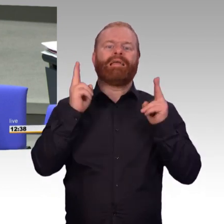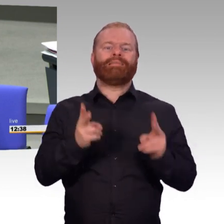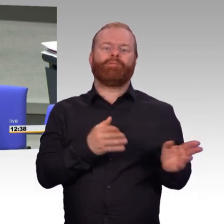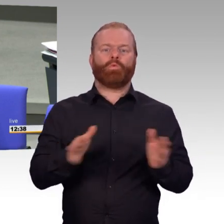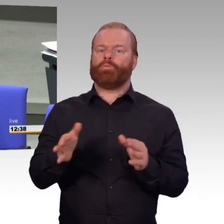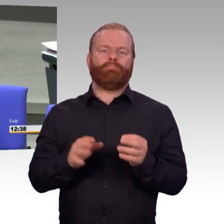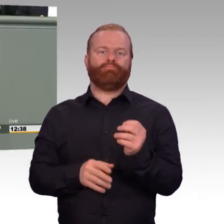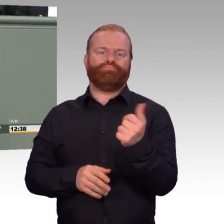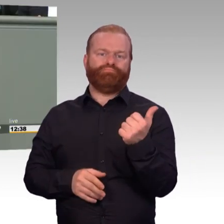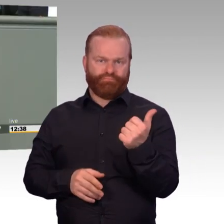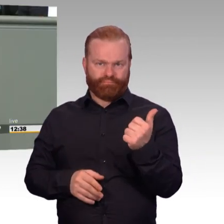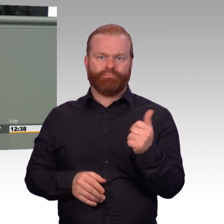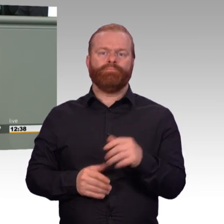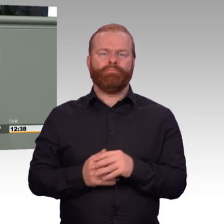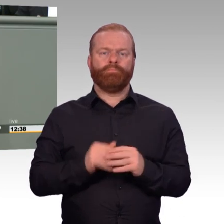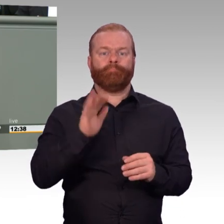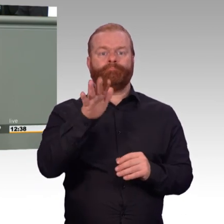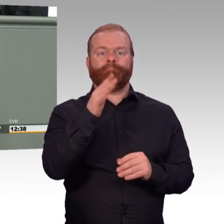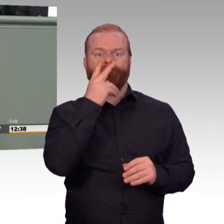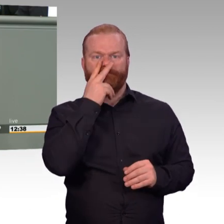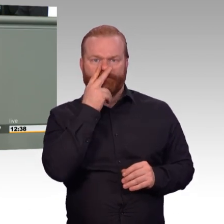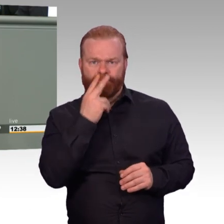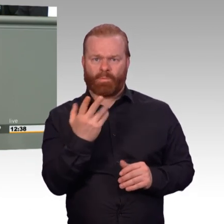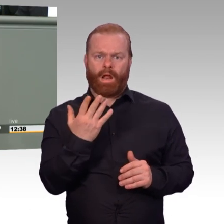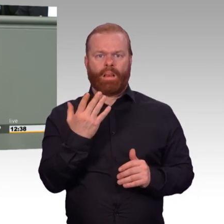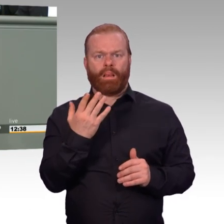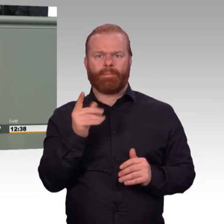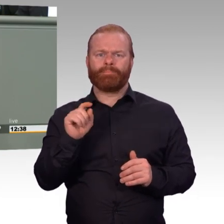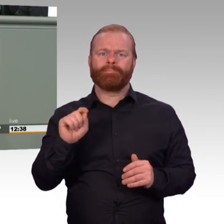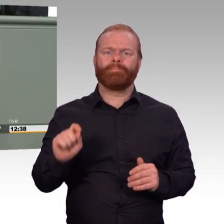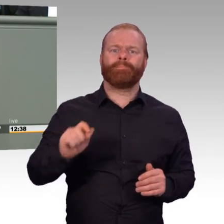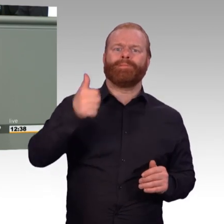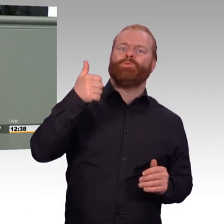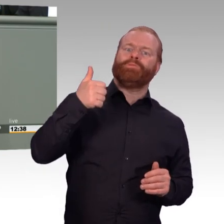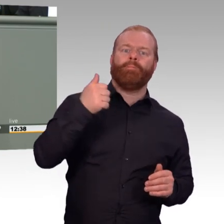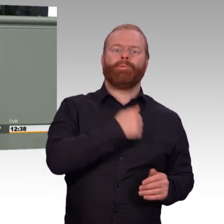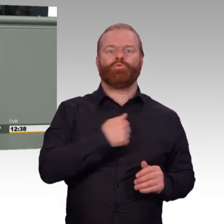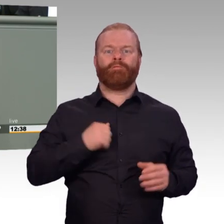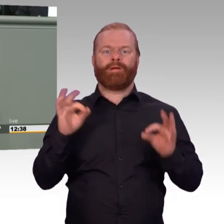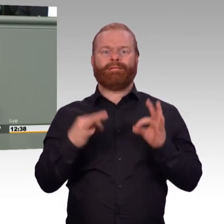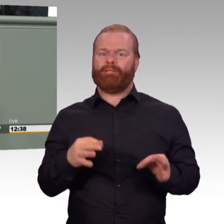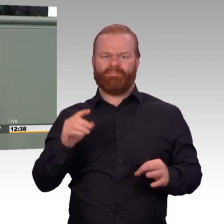nicht größer geworden. Der Fanclub hat sich deutlich verringert. Und lieber Kollege Felgentreu zum Schluss,